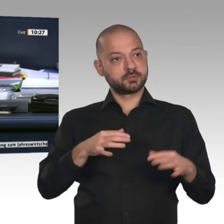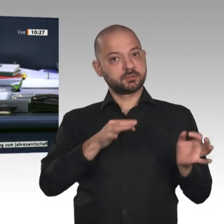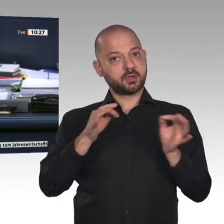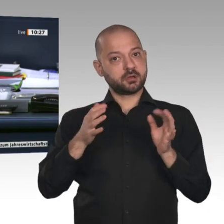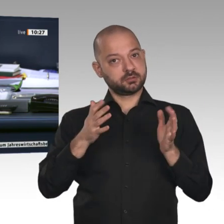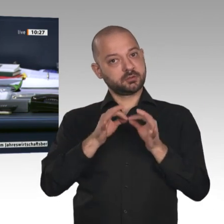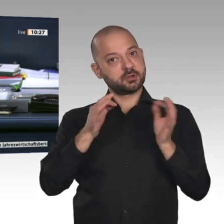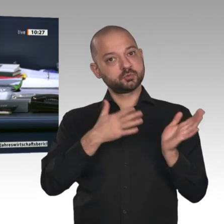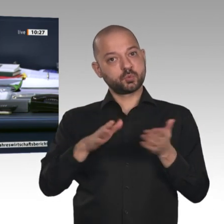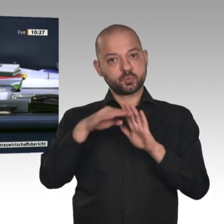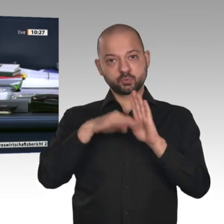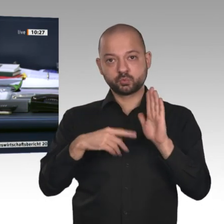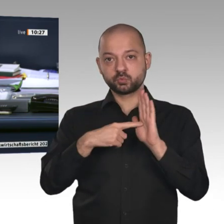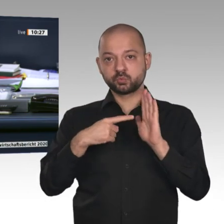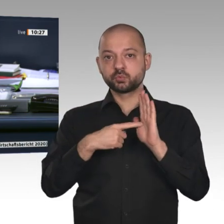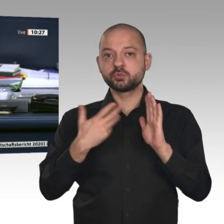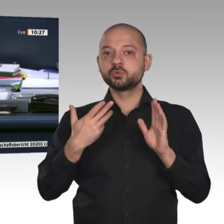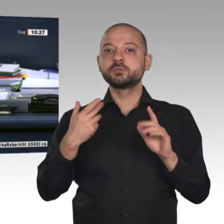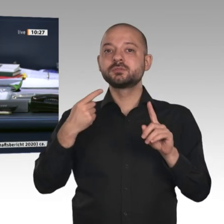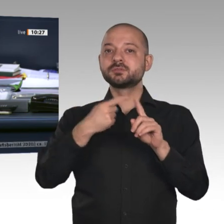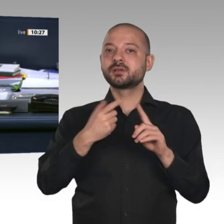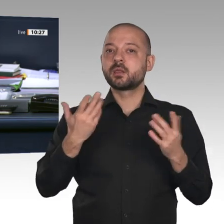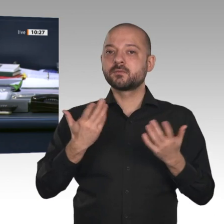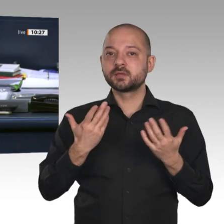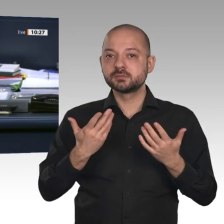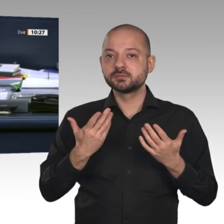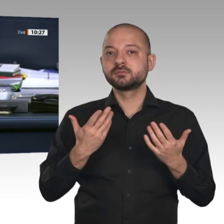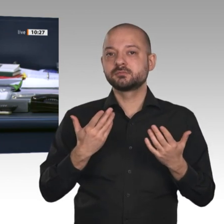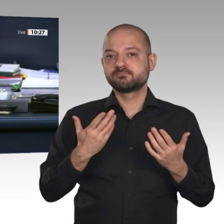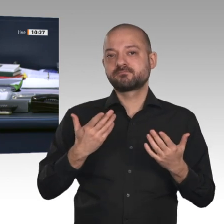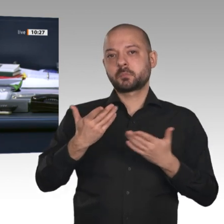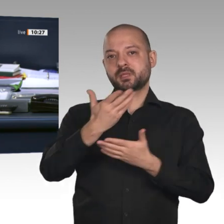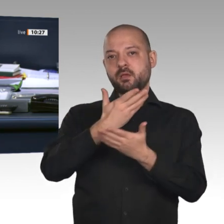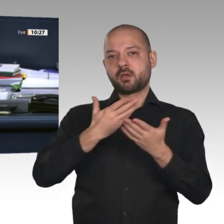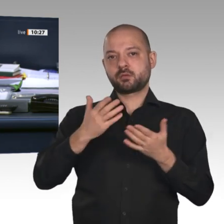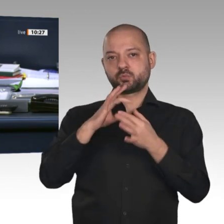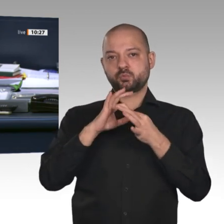für Wahlprüfung, Immunität und Geschäftsordnung auf den Drucksachen 19/16920 und